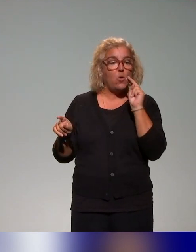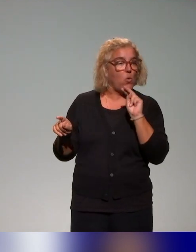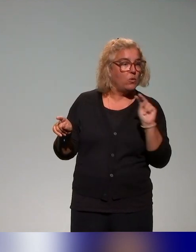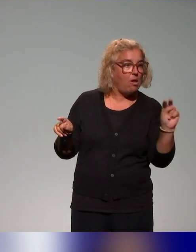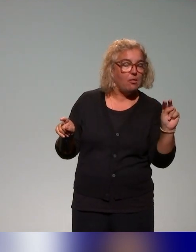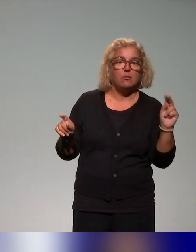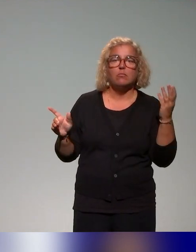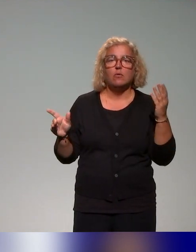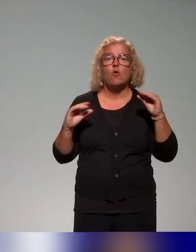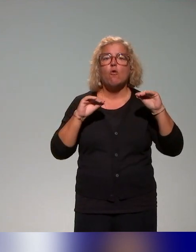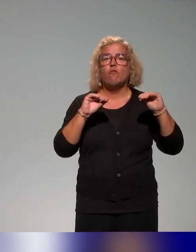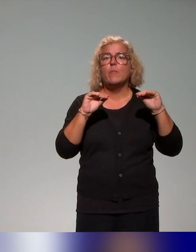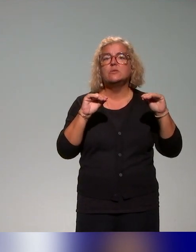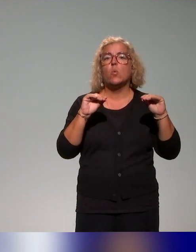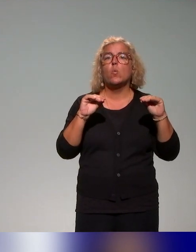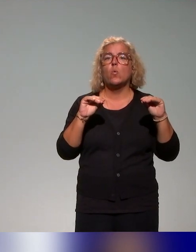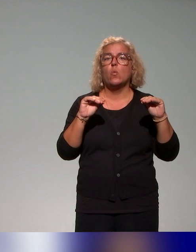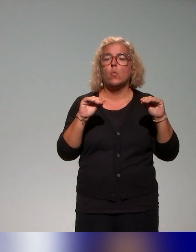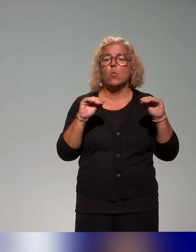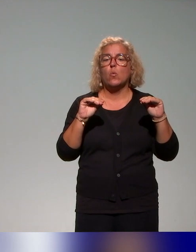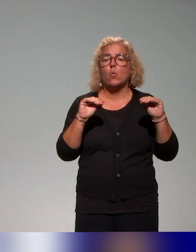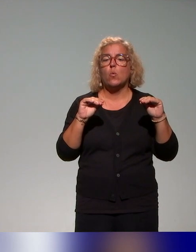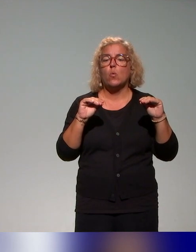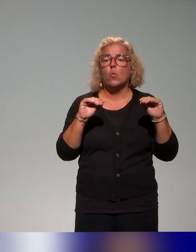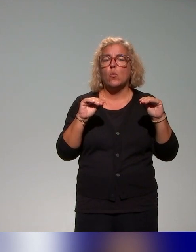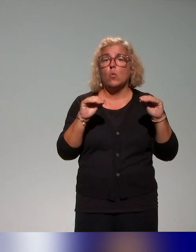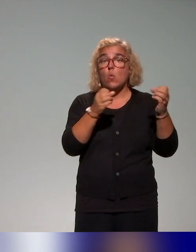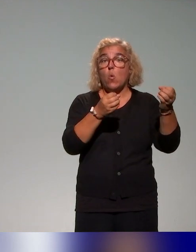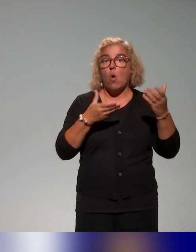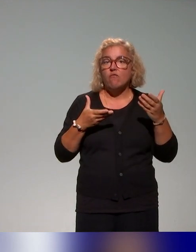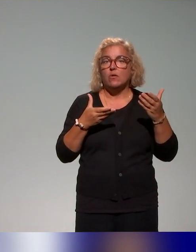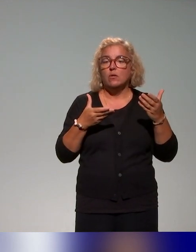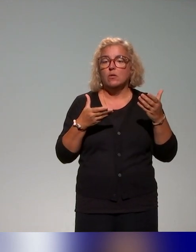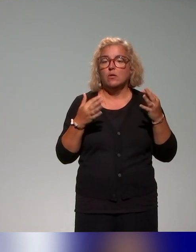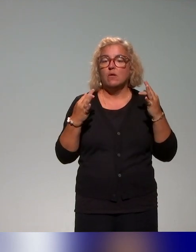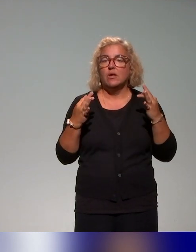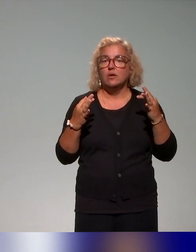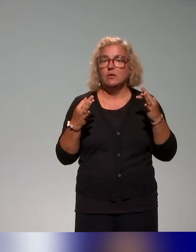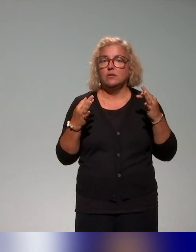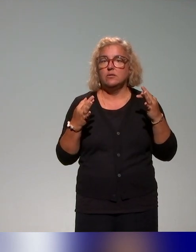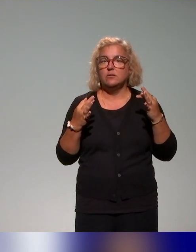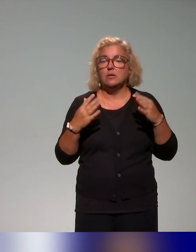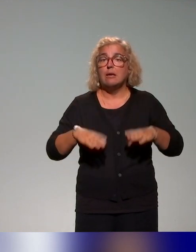les formations qui existaient comme offre de formations au niveau du Québec, du Canada francophone,